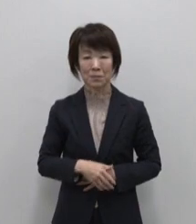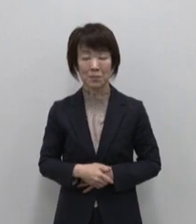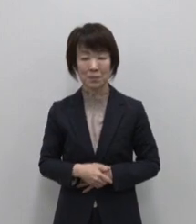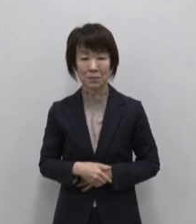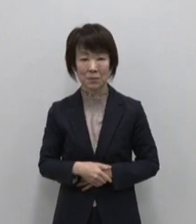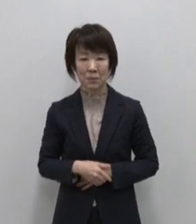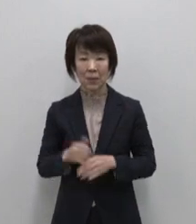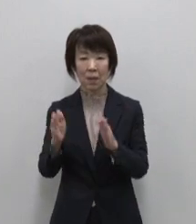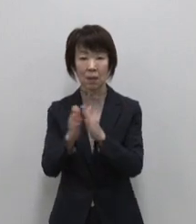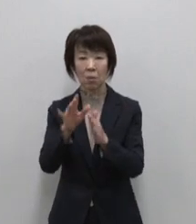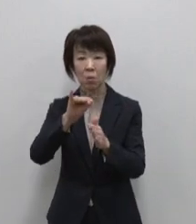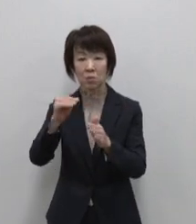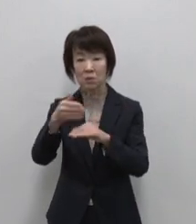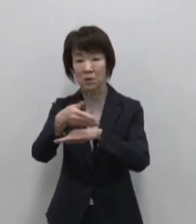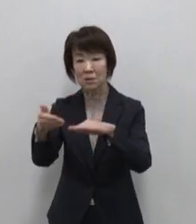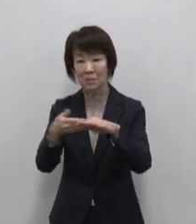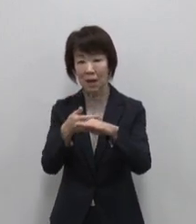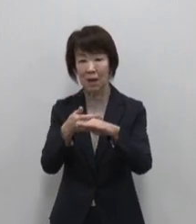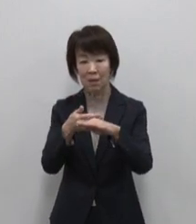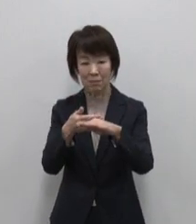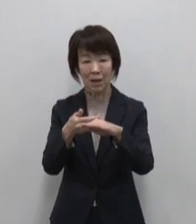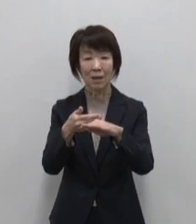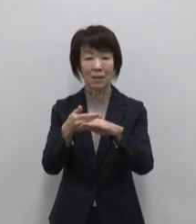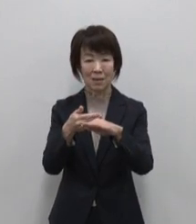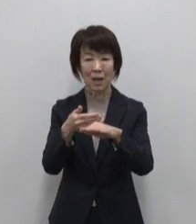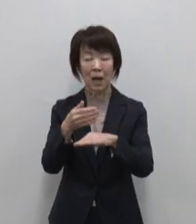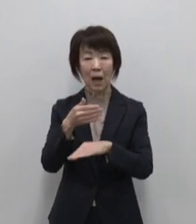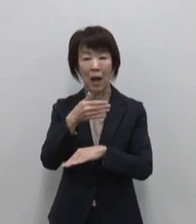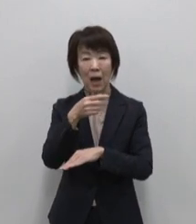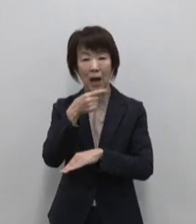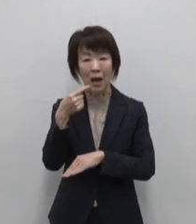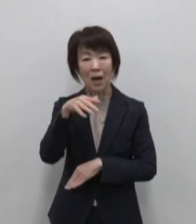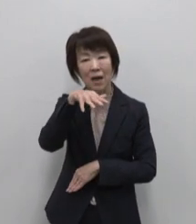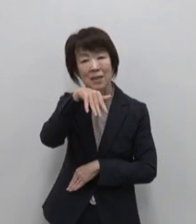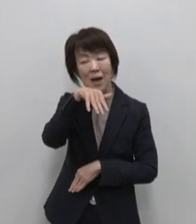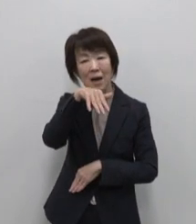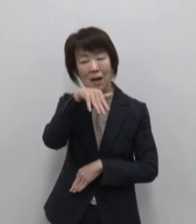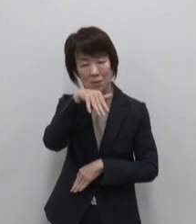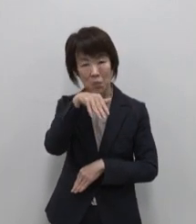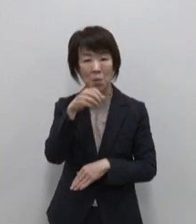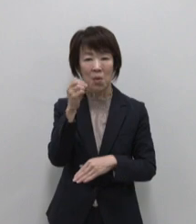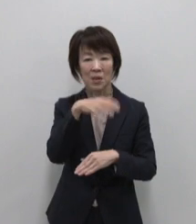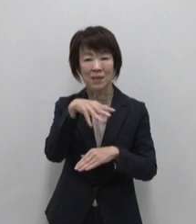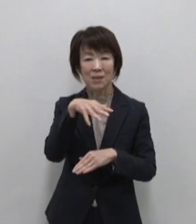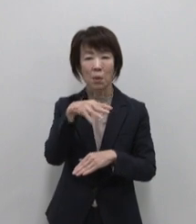神津島のおススメは赤いか入り 塩辛店舗売上不動のNo.1です